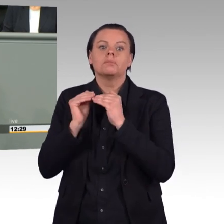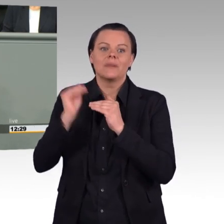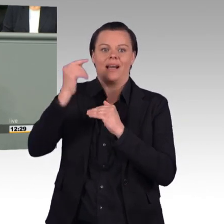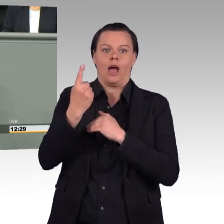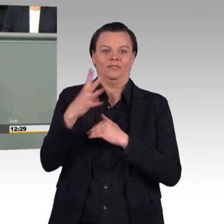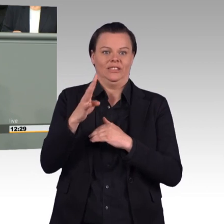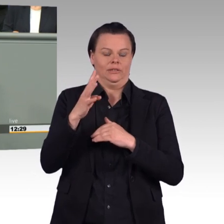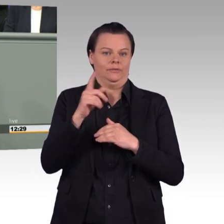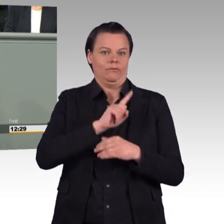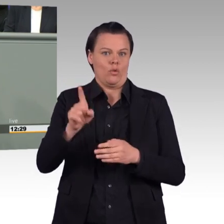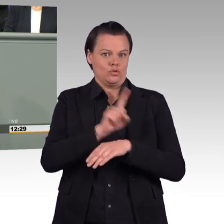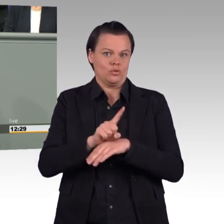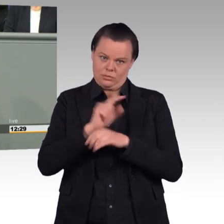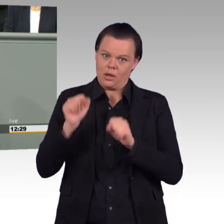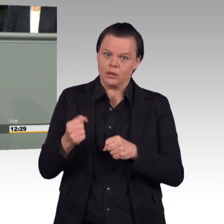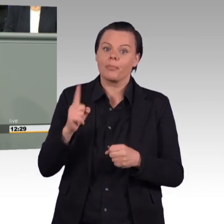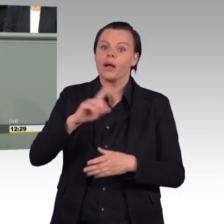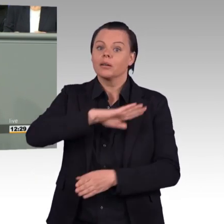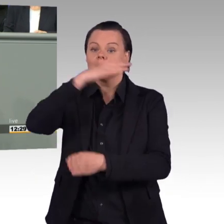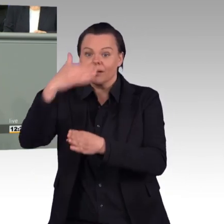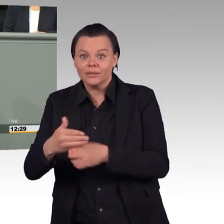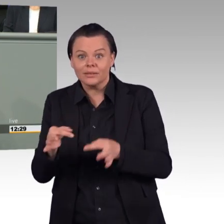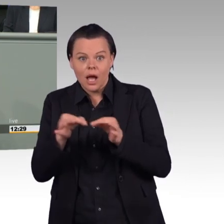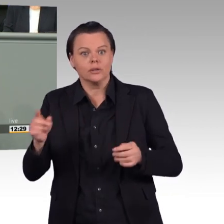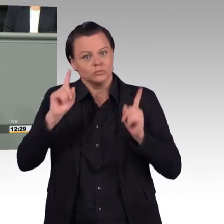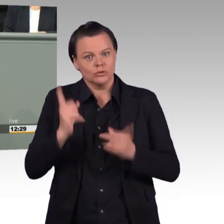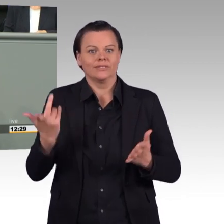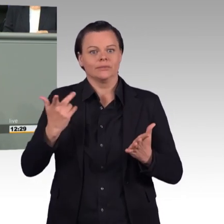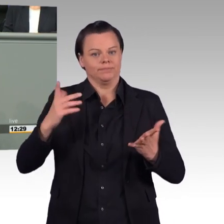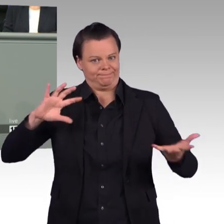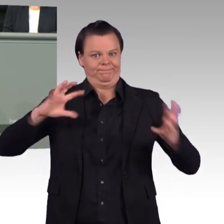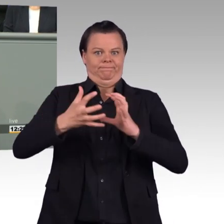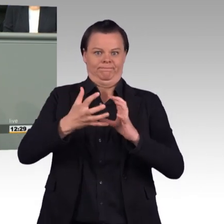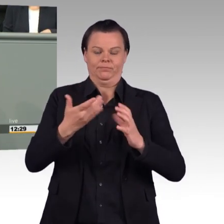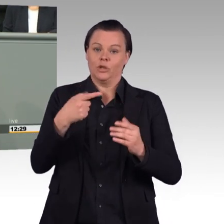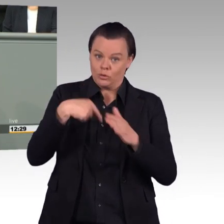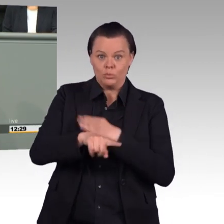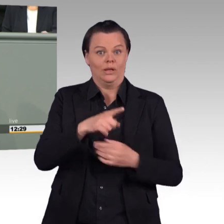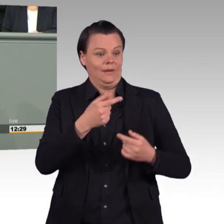Und wenn es darum geht, weitere Ausnahmen einzuführen, dann sehen wir Grüne in diesem Gesetz ehrlich gesagt